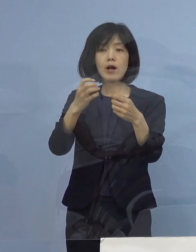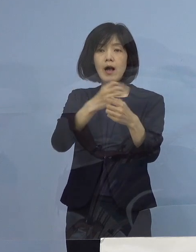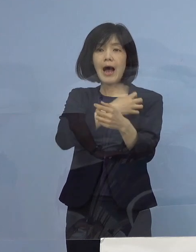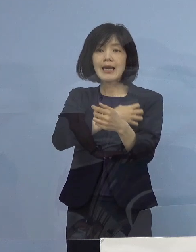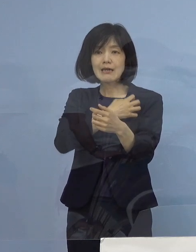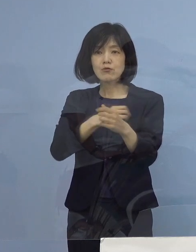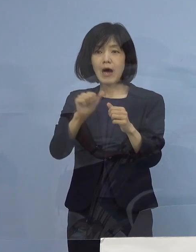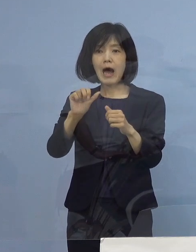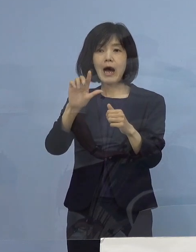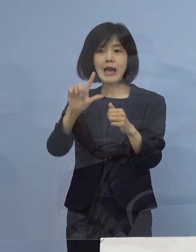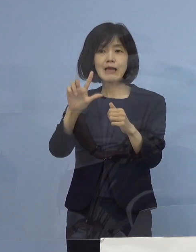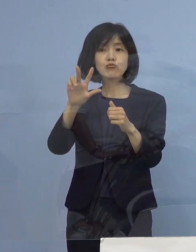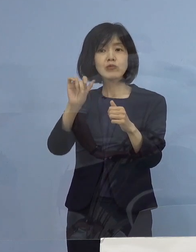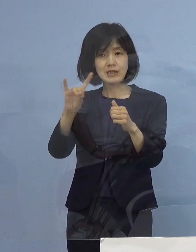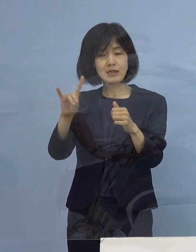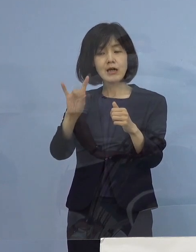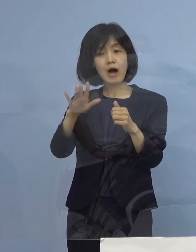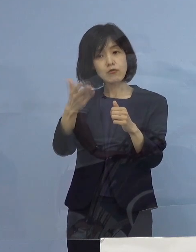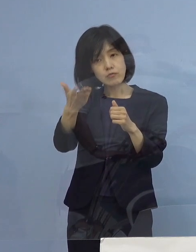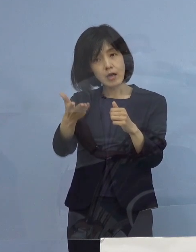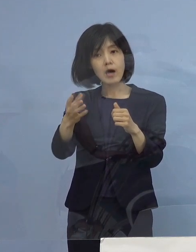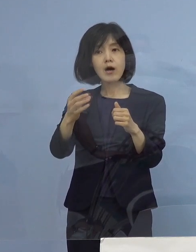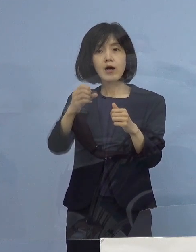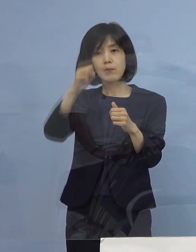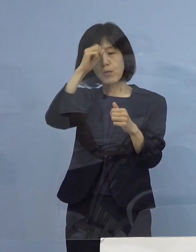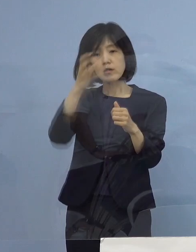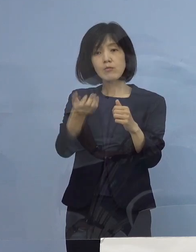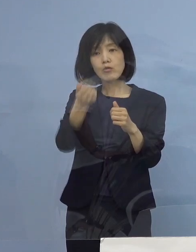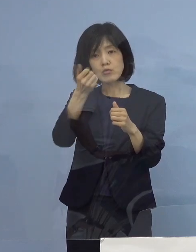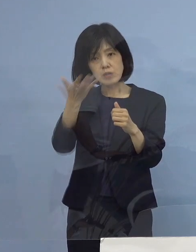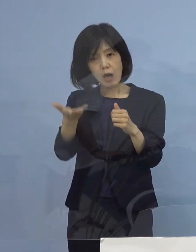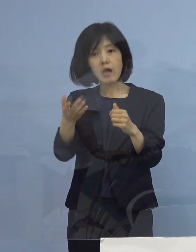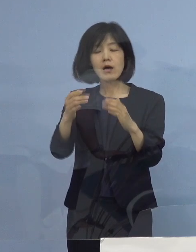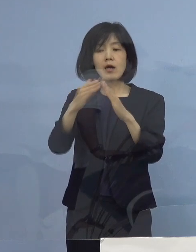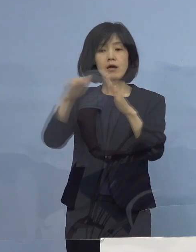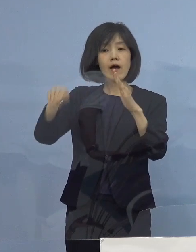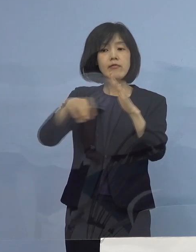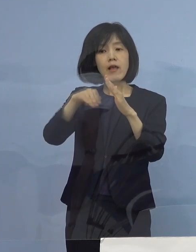既往症があるのかどうか あるいは家庭内環境がどうなのか